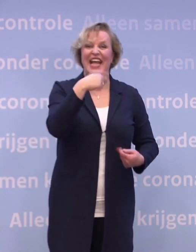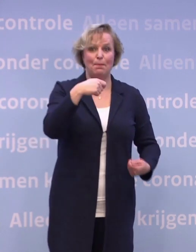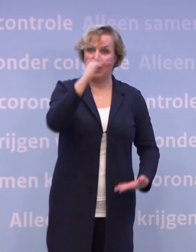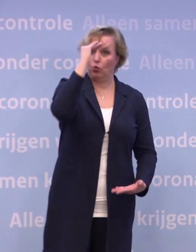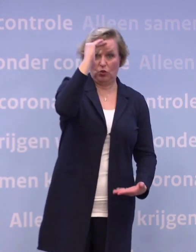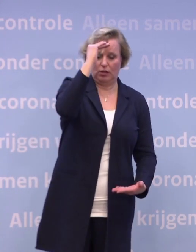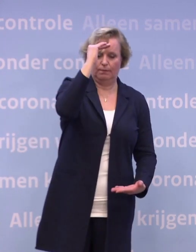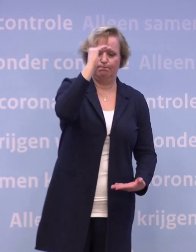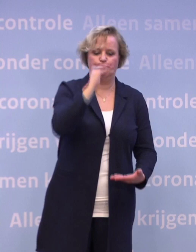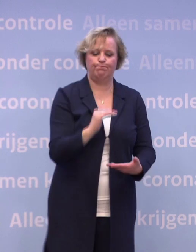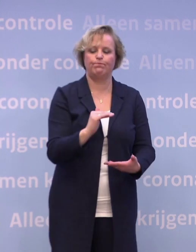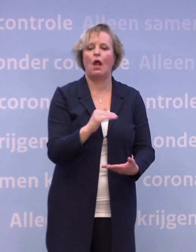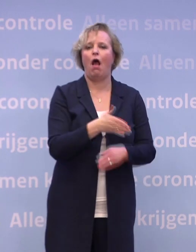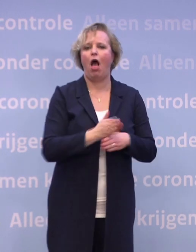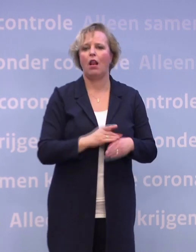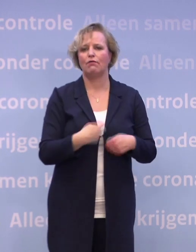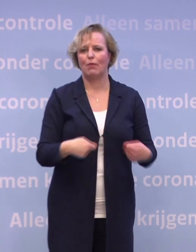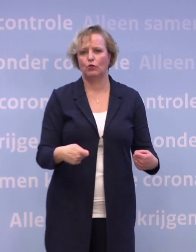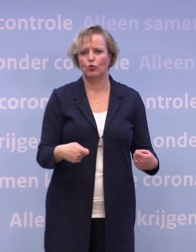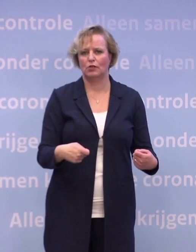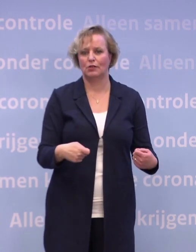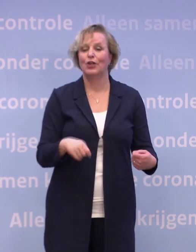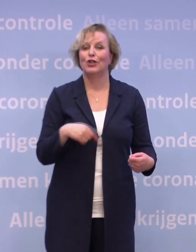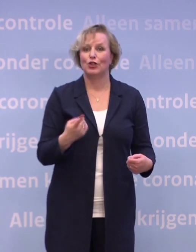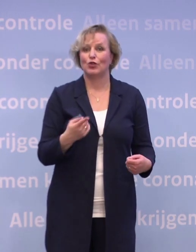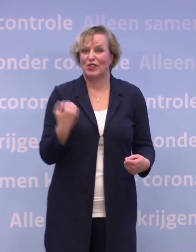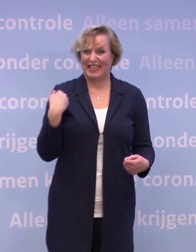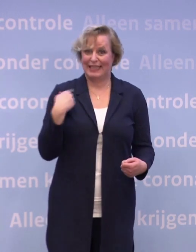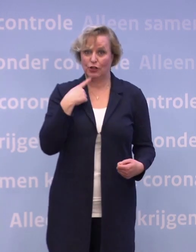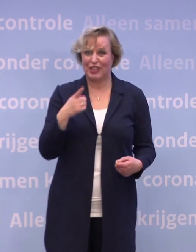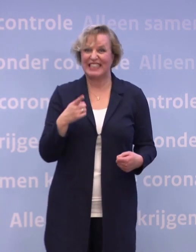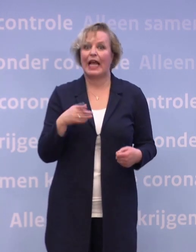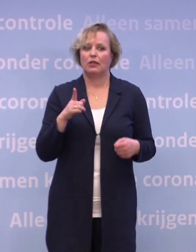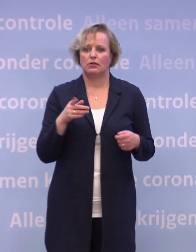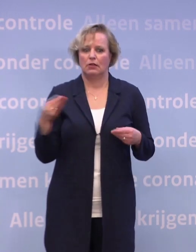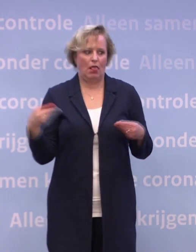En dat betekent dat we, dat heb ik ook vorige keer gezegd... ...dat we keer op keer wendbaar moeten blijven in de uitvoering.